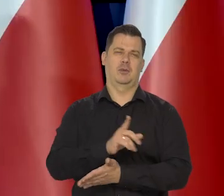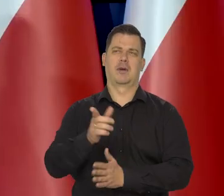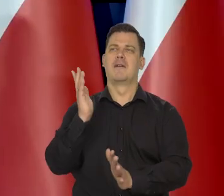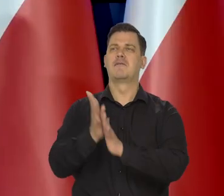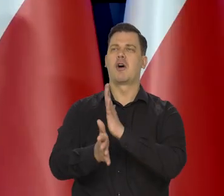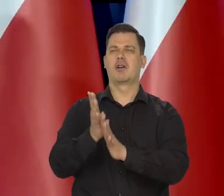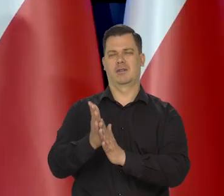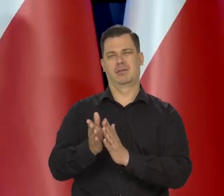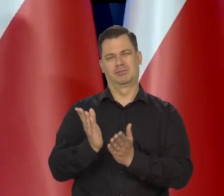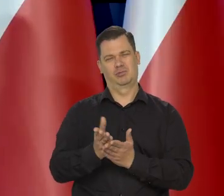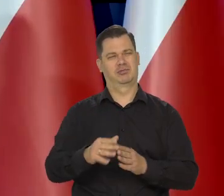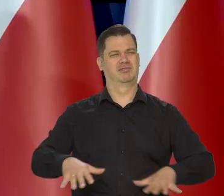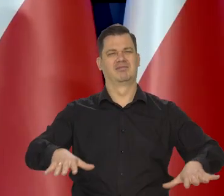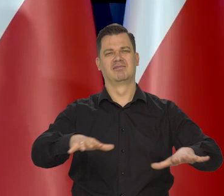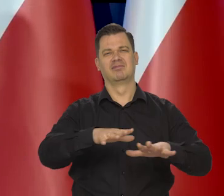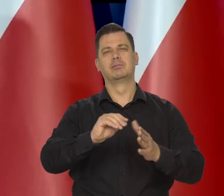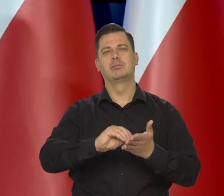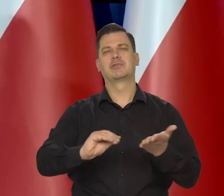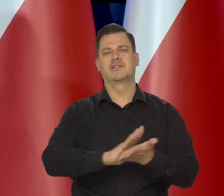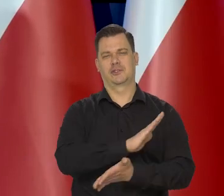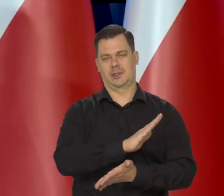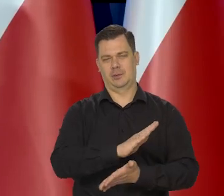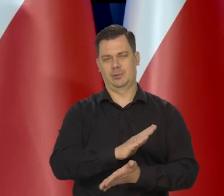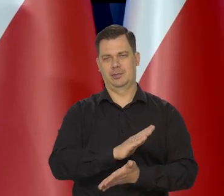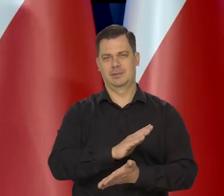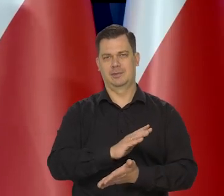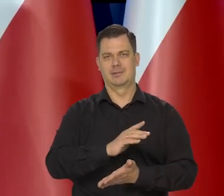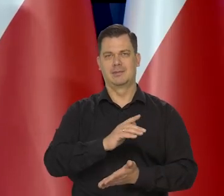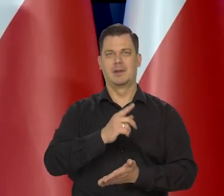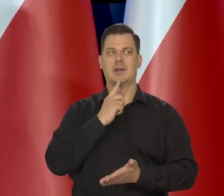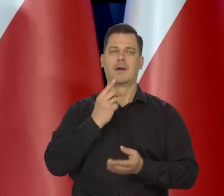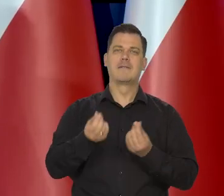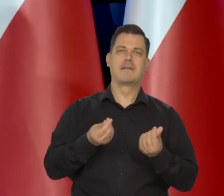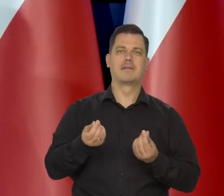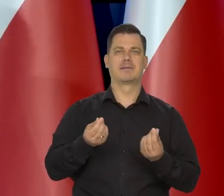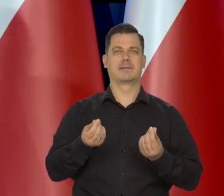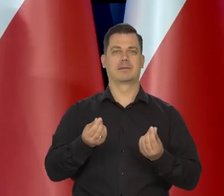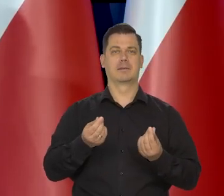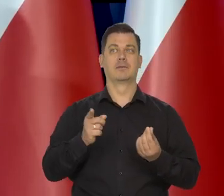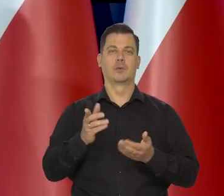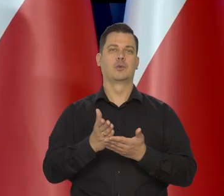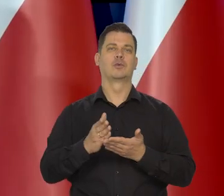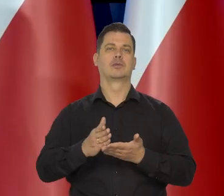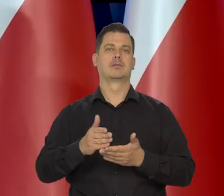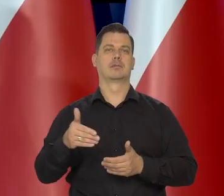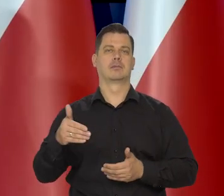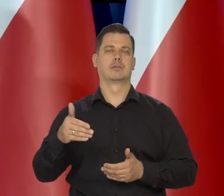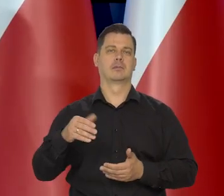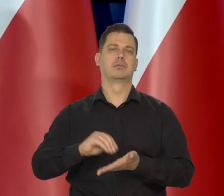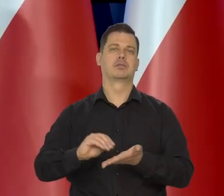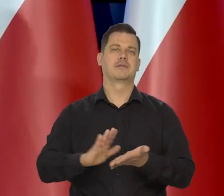bo do najgorszego się możemy przyzwyczaić, ekonomicznie. Europa się przyzwyczaiła. Czy kończy się przyzwyczaić do braku gazu z Rosji.